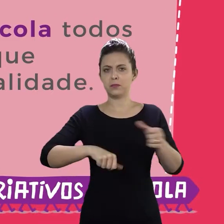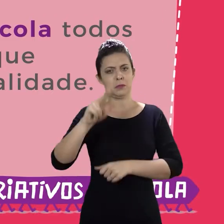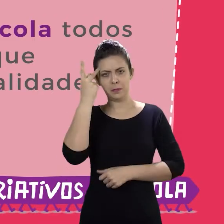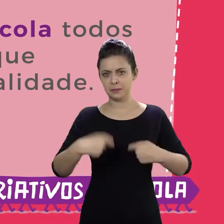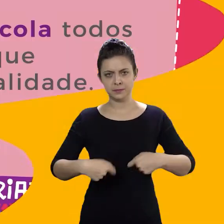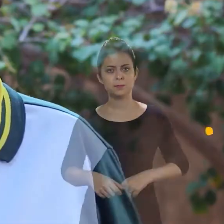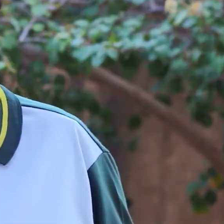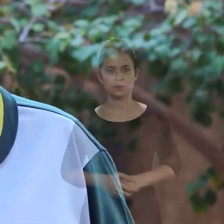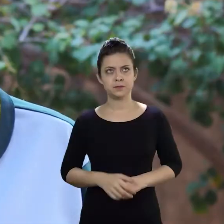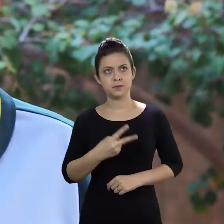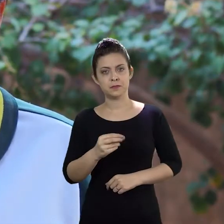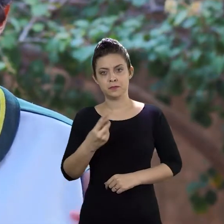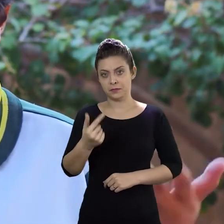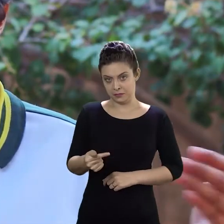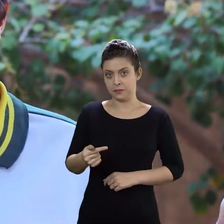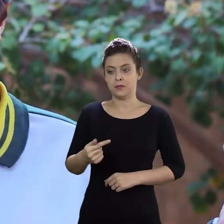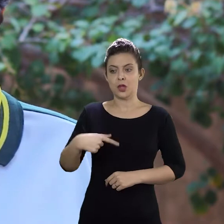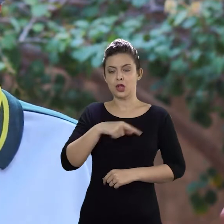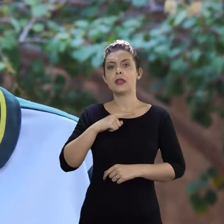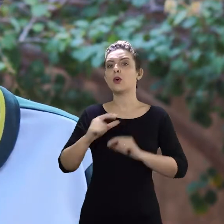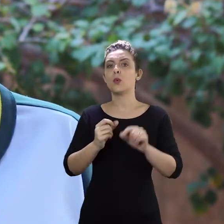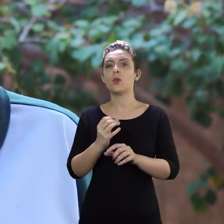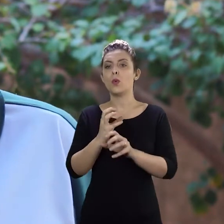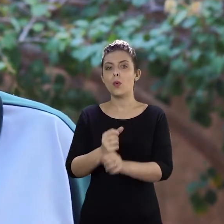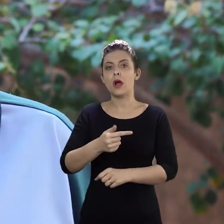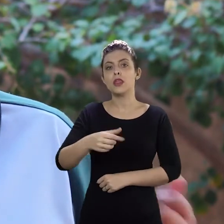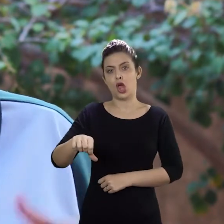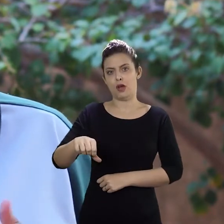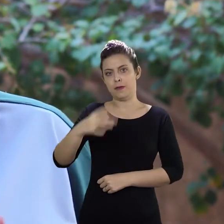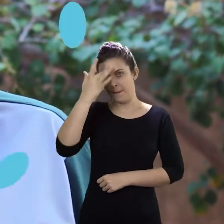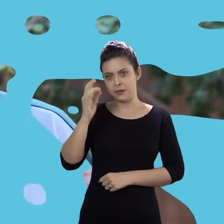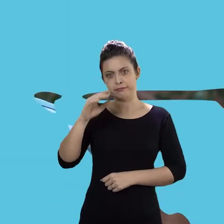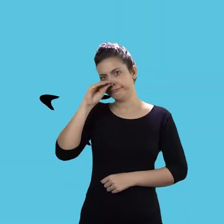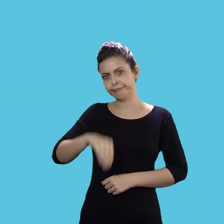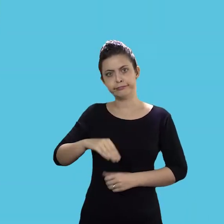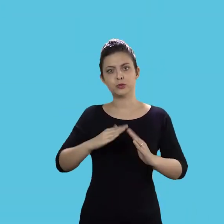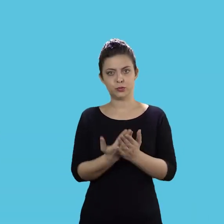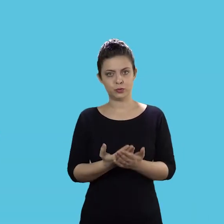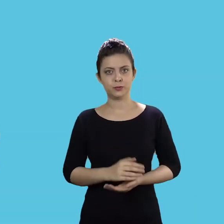Em 2017 nós tivemos 79 casos de evasão